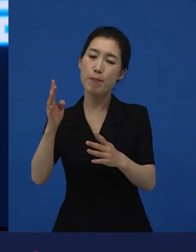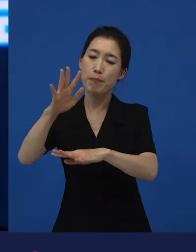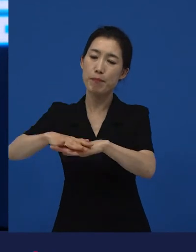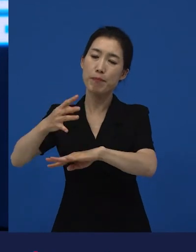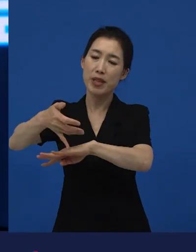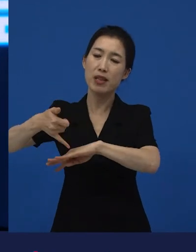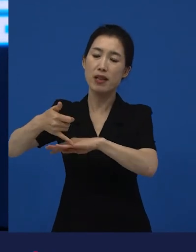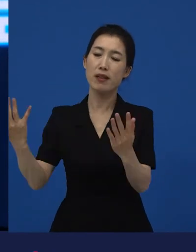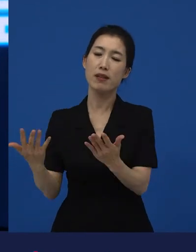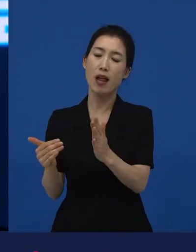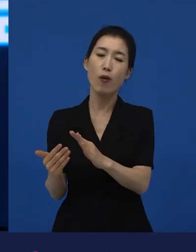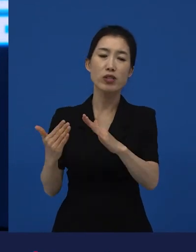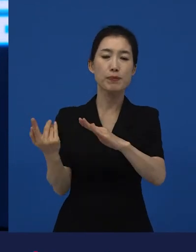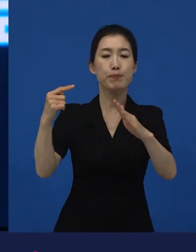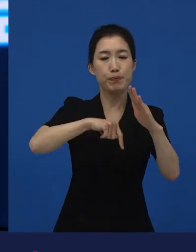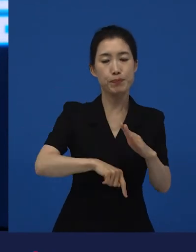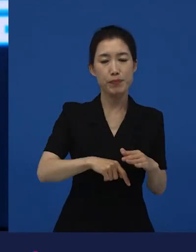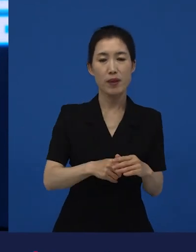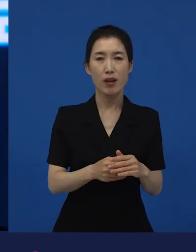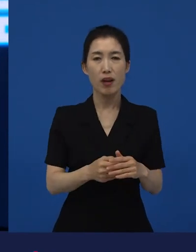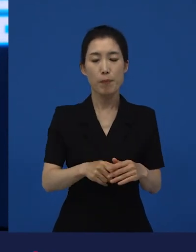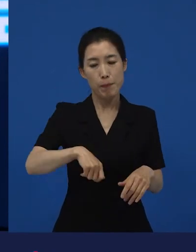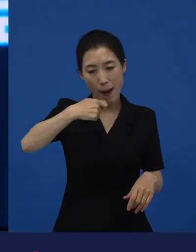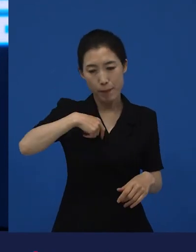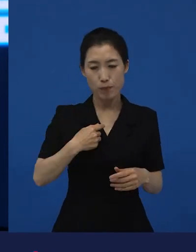자급자족하는 이야기거든요. 그래서 쌀을 씻어요.